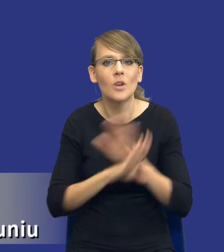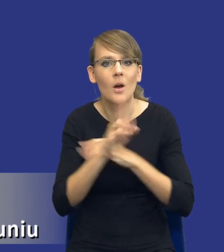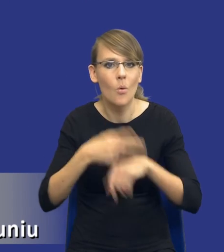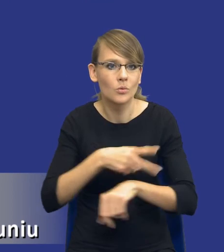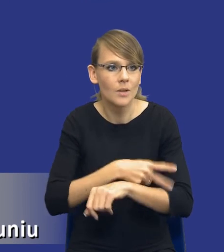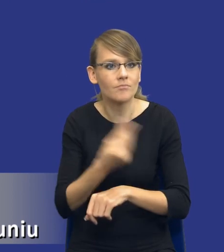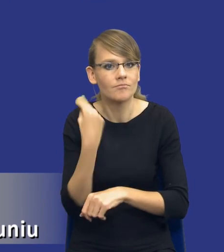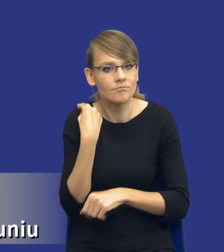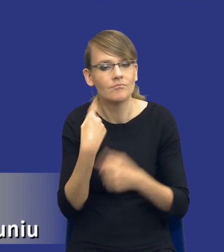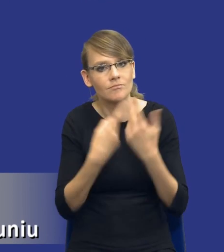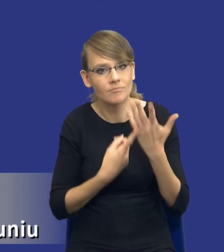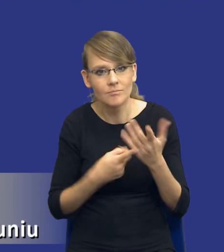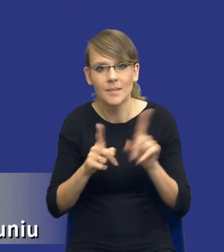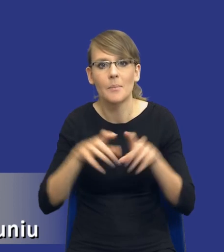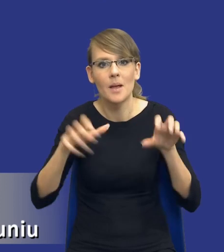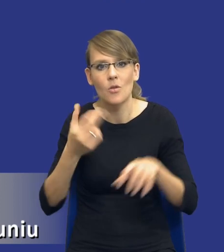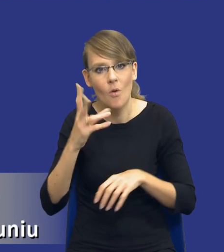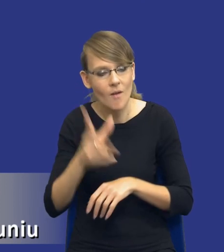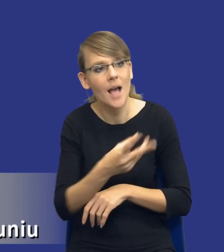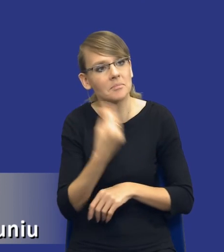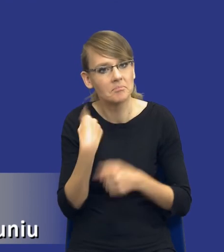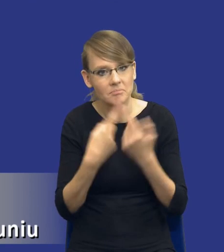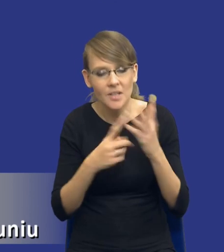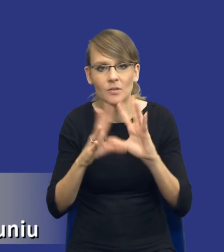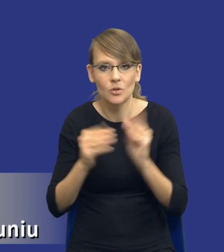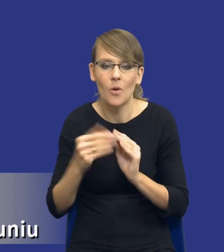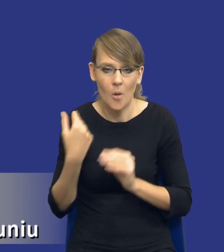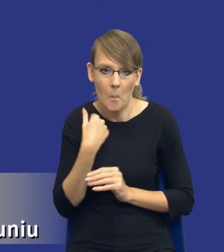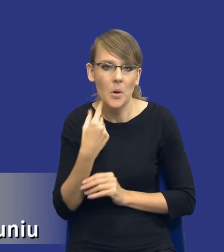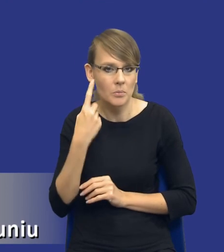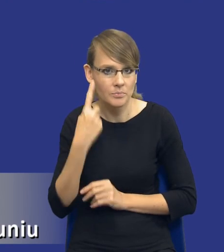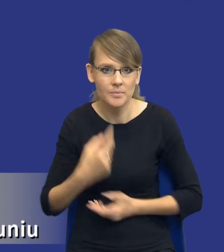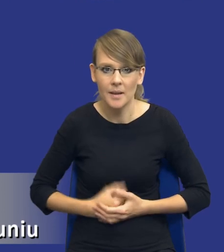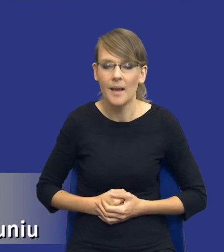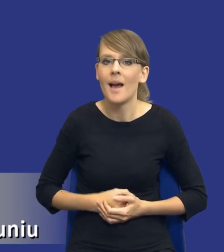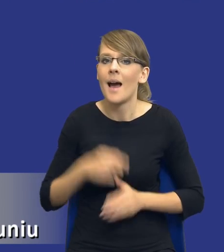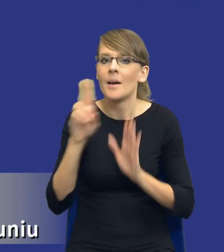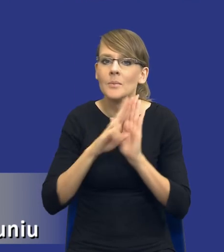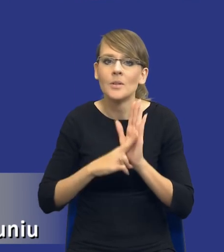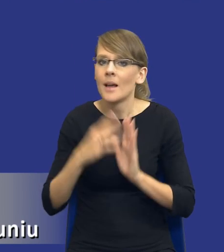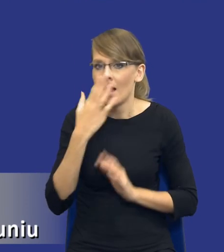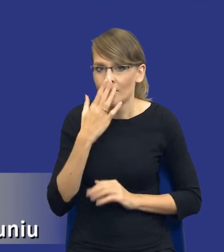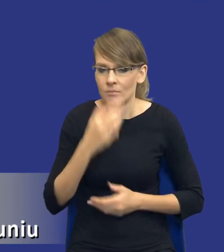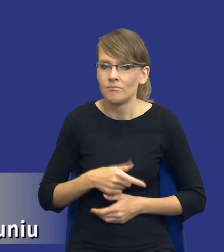oczywiście przede wszystkim pana prezesa Nowaka. I zwróćcie Państwo uwagę, przepis jest skonstruowany w taki sposób otwarty.